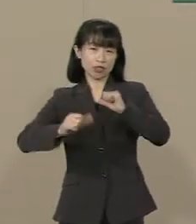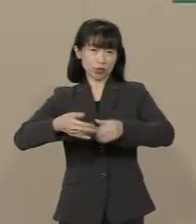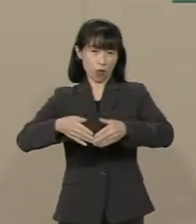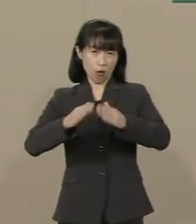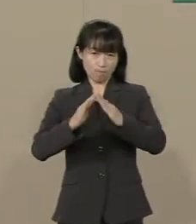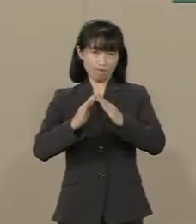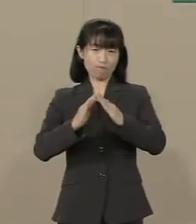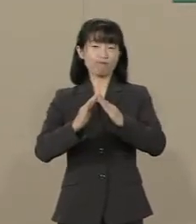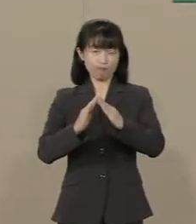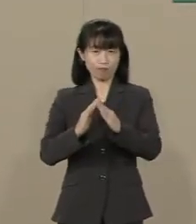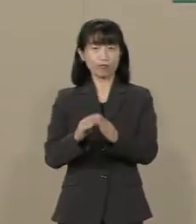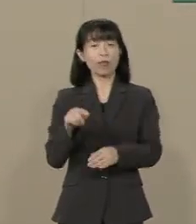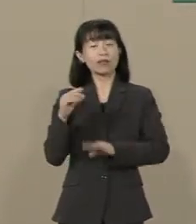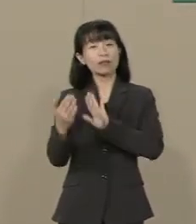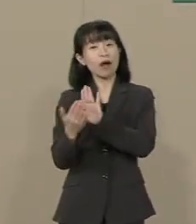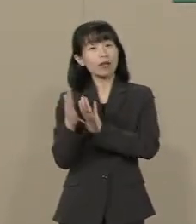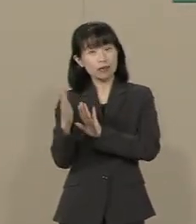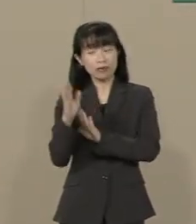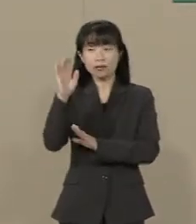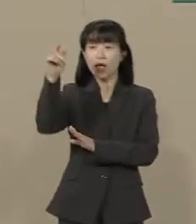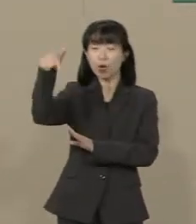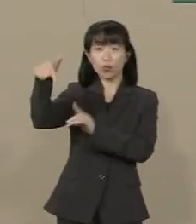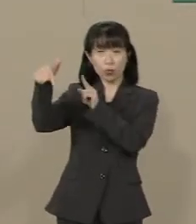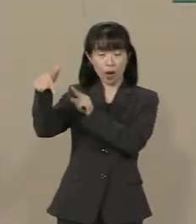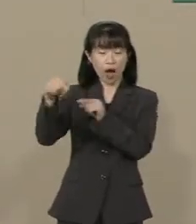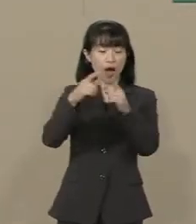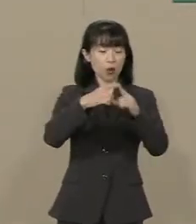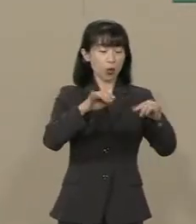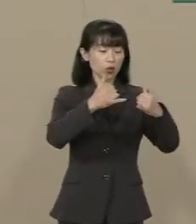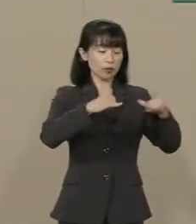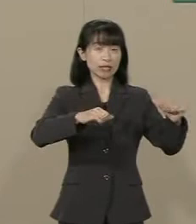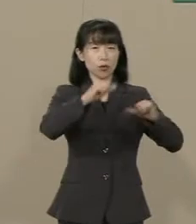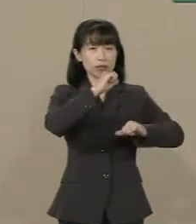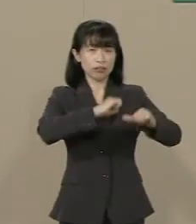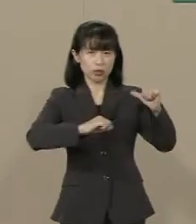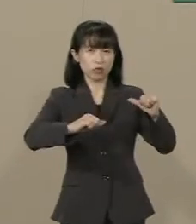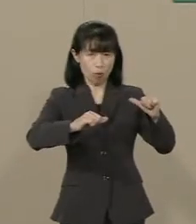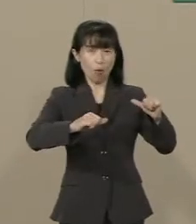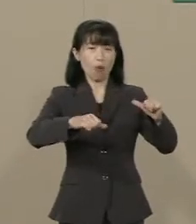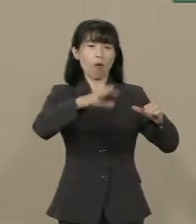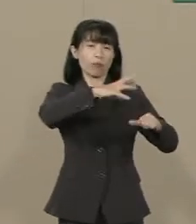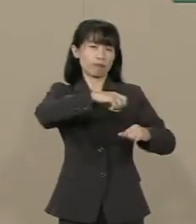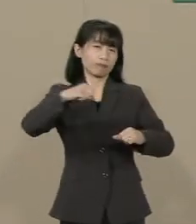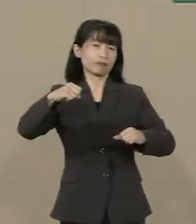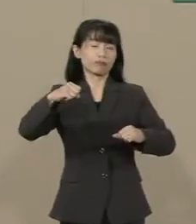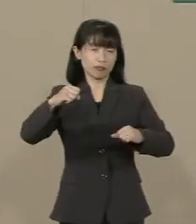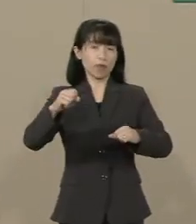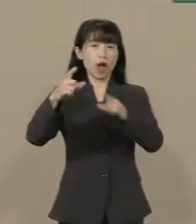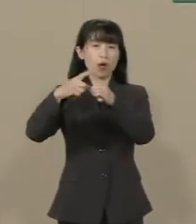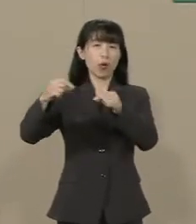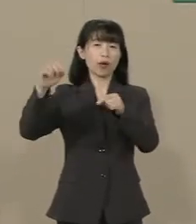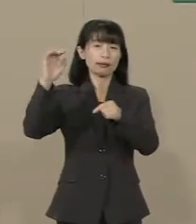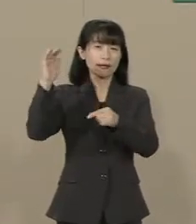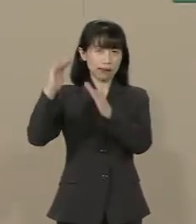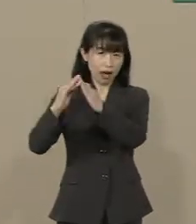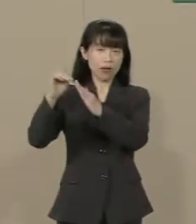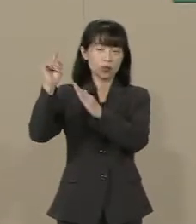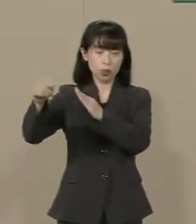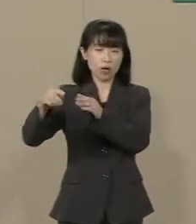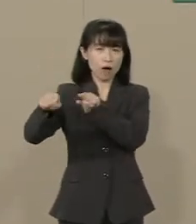ここ数年 政府が国民の自由を縛り 国家による規制や統制が 強くなっているような気がします